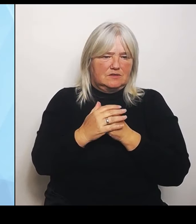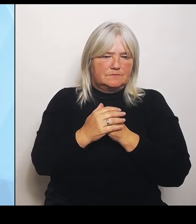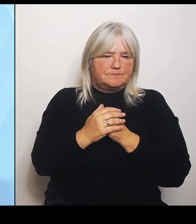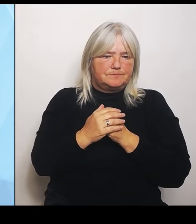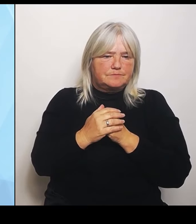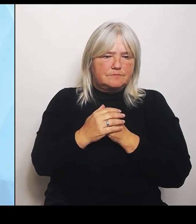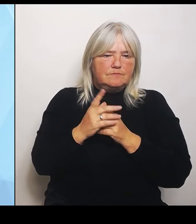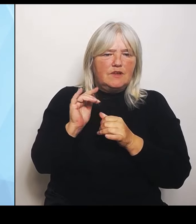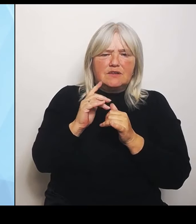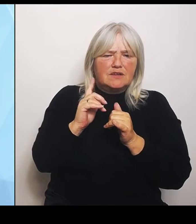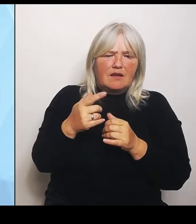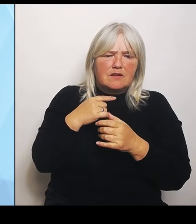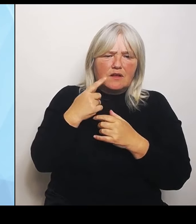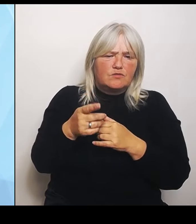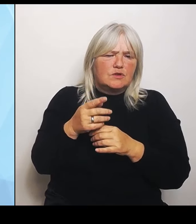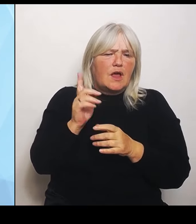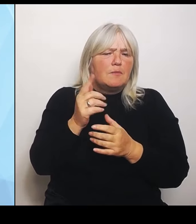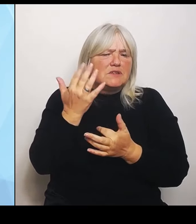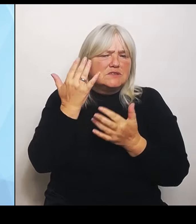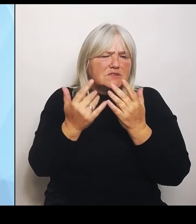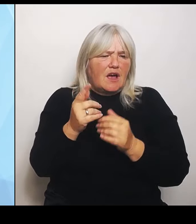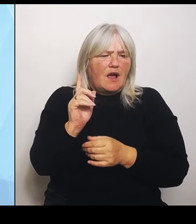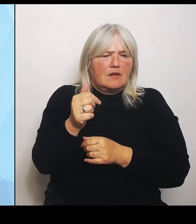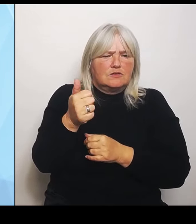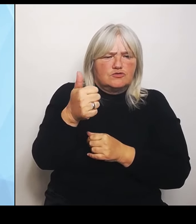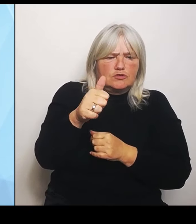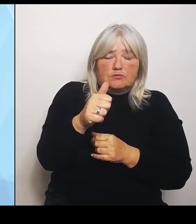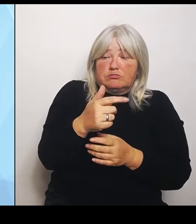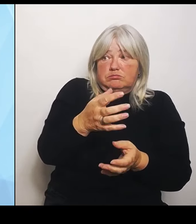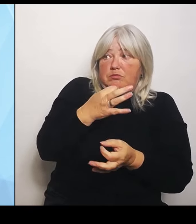Sie denn Herr Lauterbach fragen, der hat das ja in den Raum gestellt, dass Hunderte Krankenhäuser wegfallen.